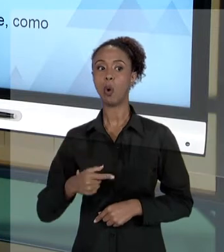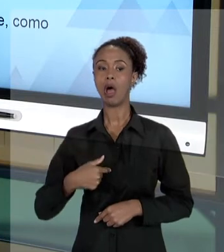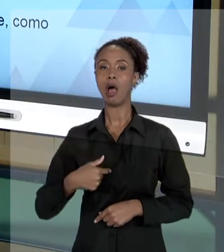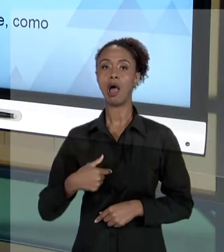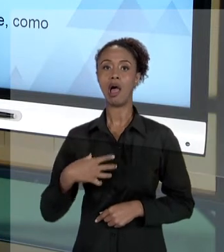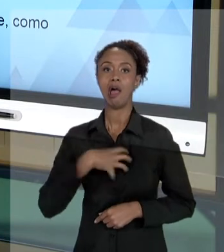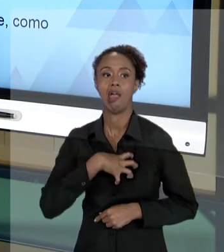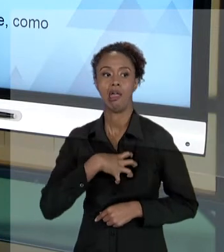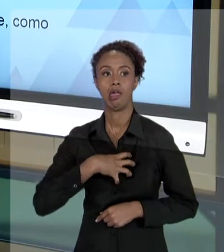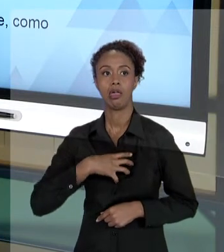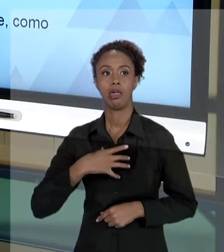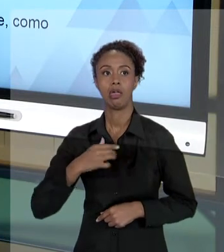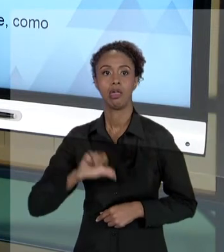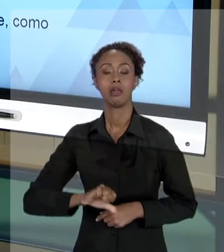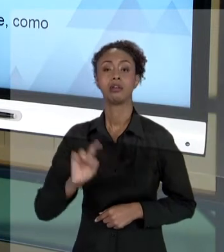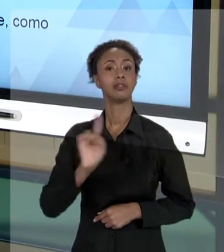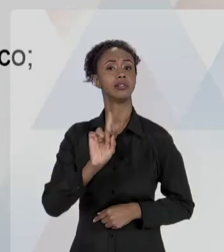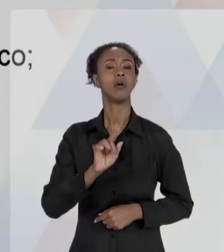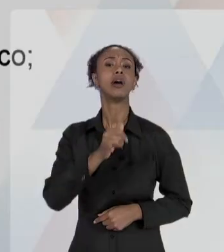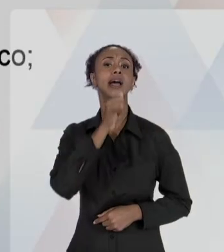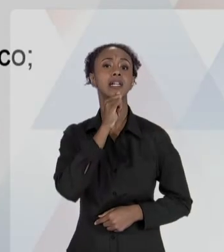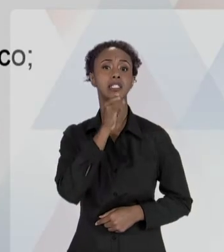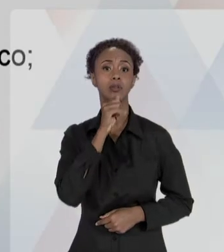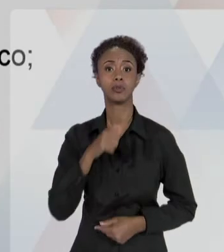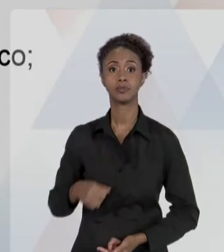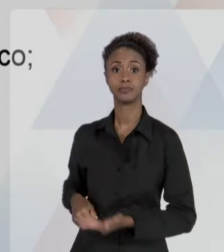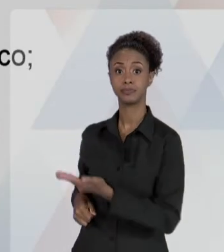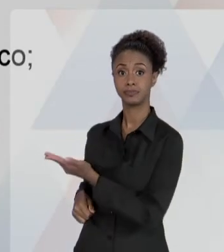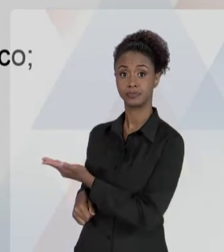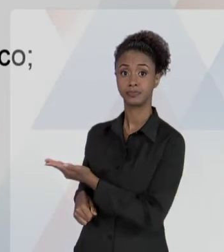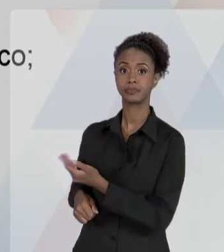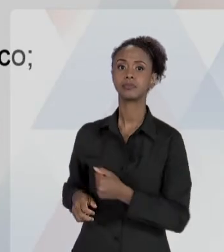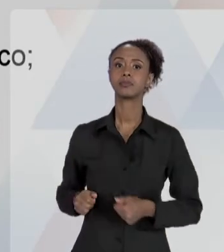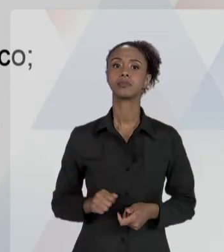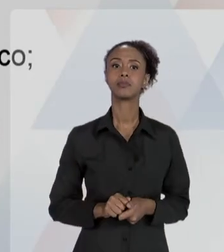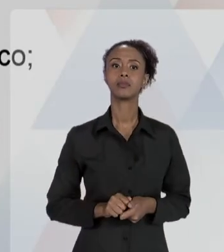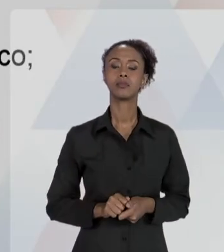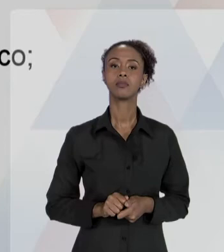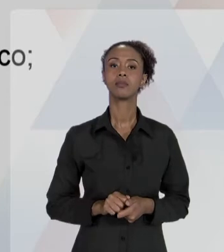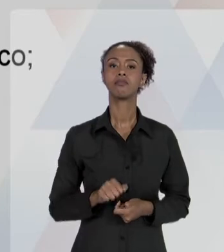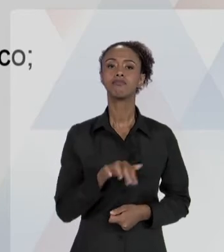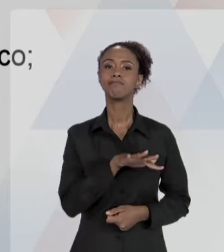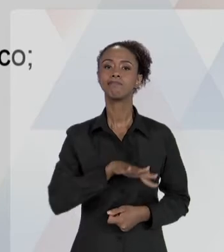ASPECTO JUDICIAL COM NORMALIDADE, COMO PARTE DO TRABALHO.